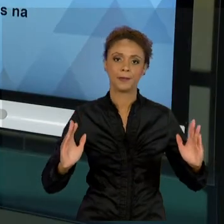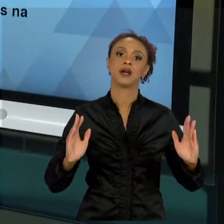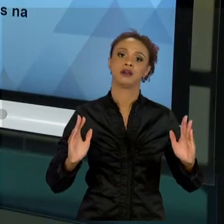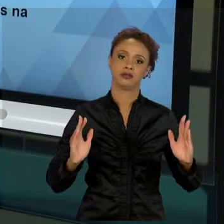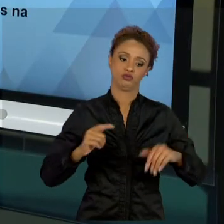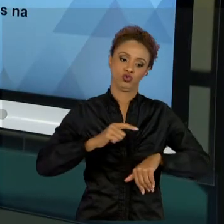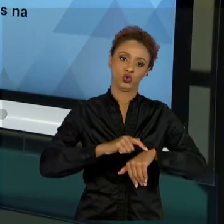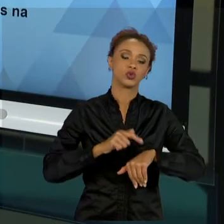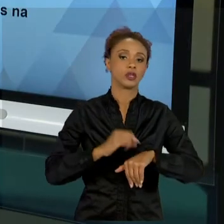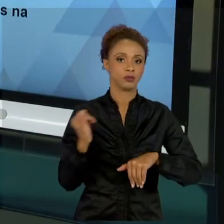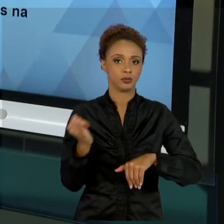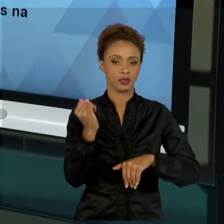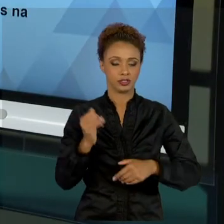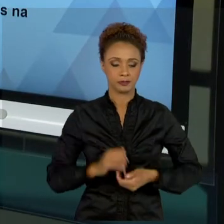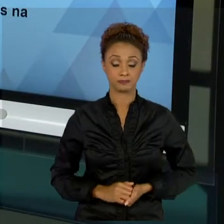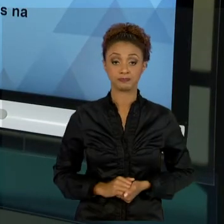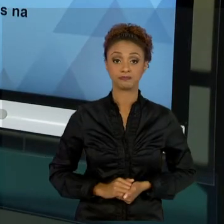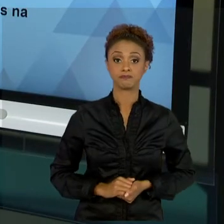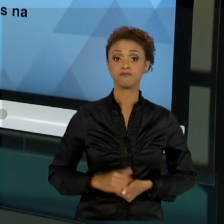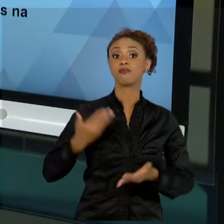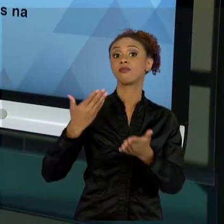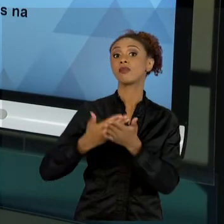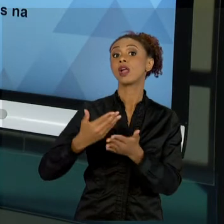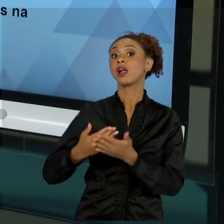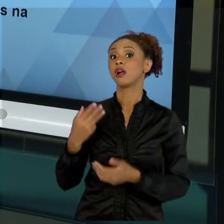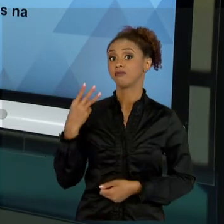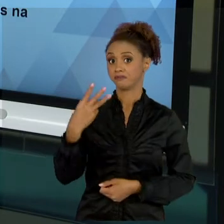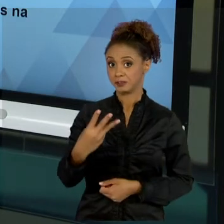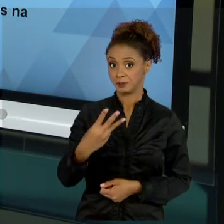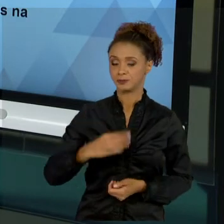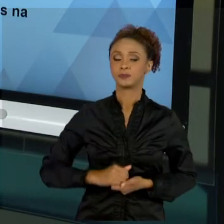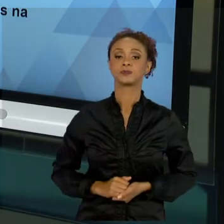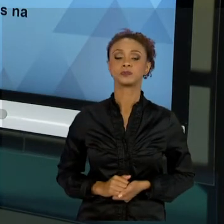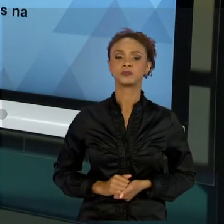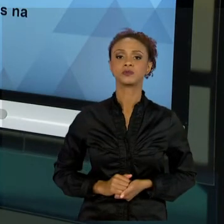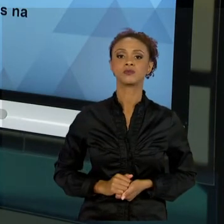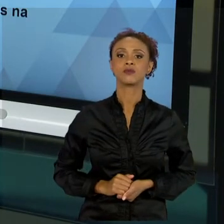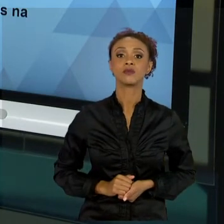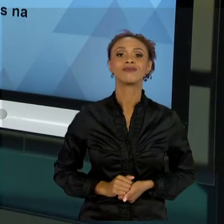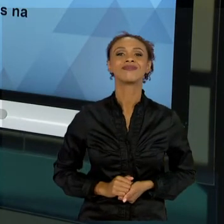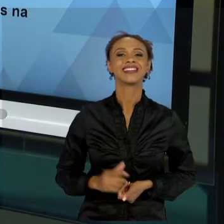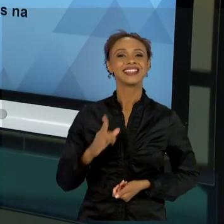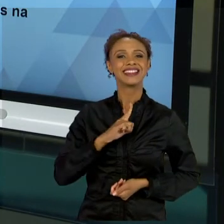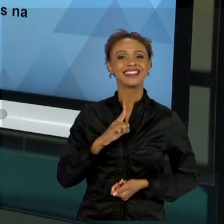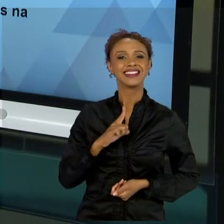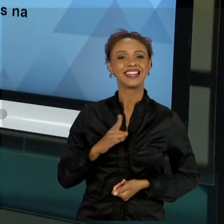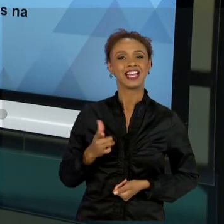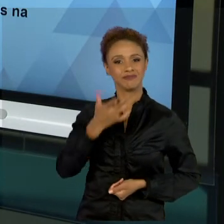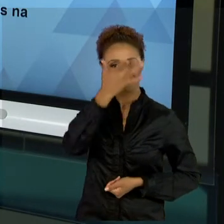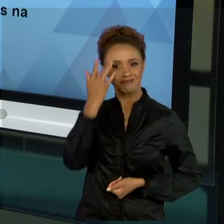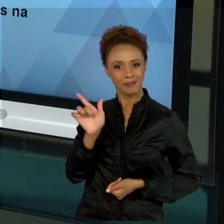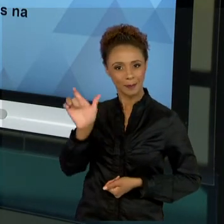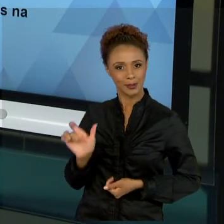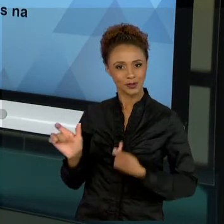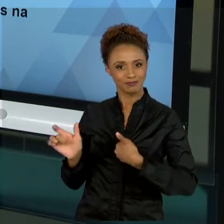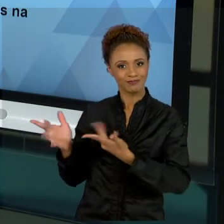NA AULA TRÊS, EU TROUXE PRA VOCÊS UM CONVIDADO QUE FALOU UM POUCO MAIS SOBRE A PRÁTICA DE